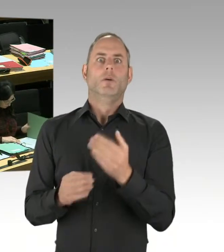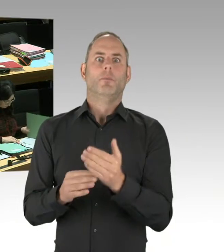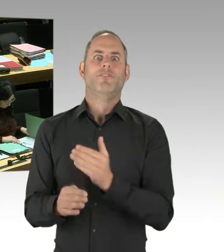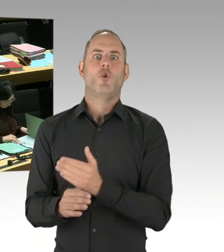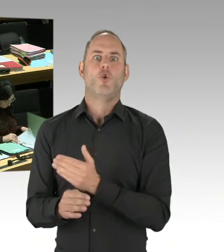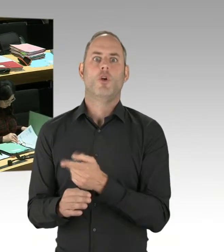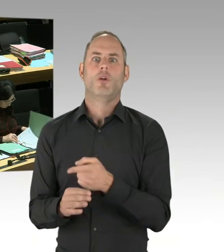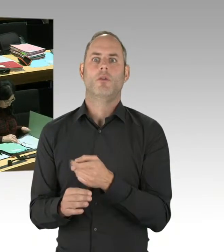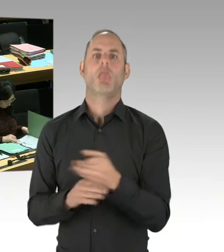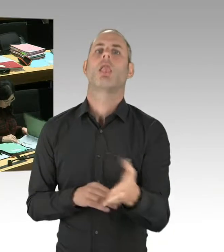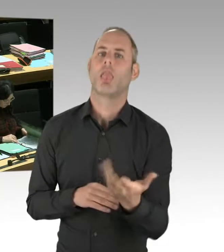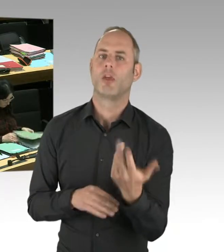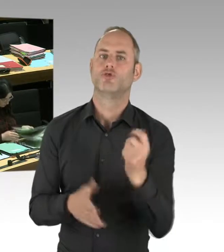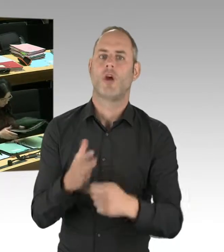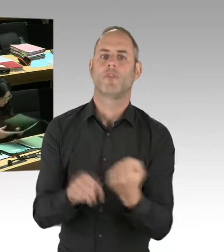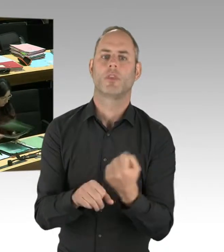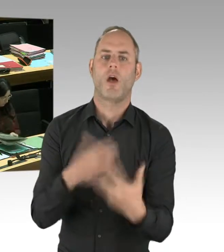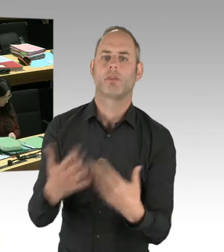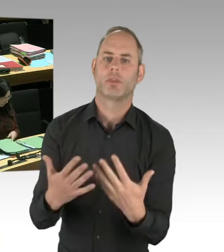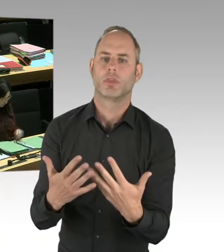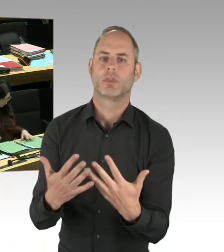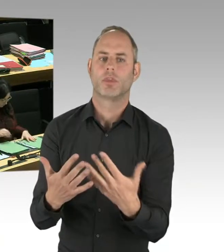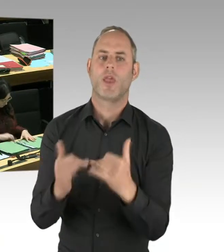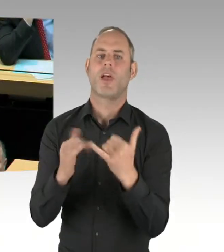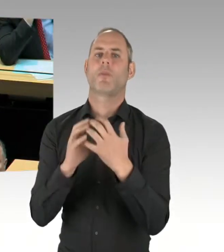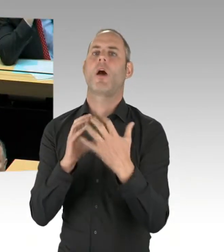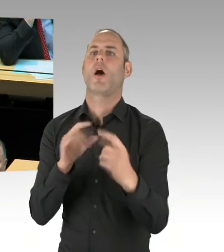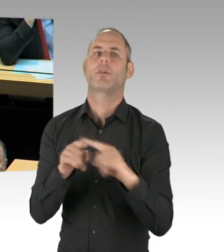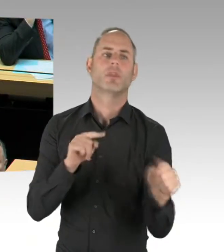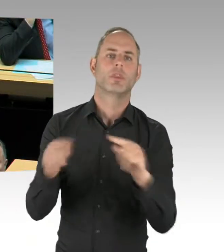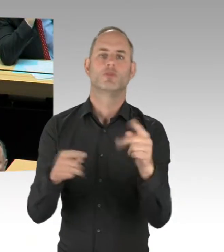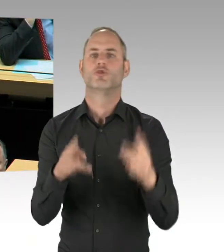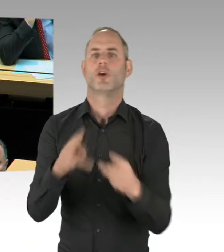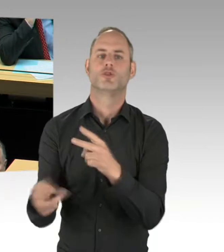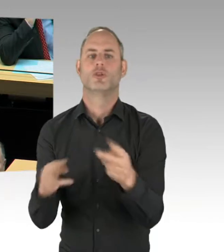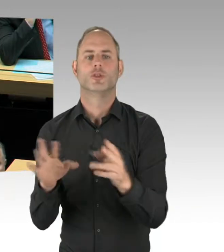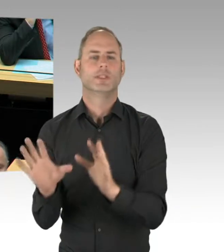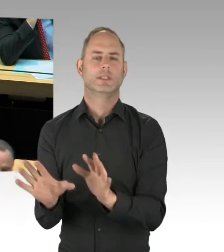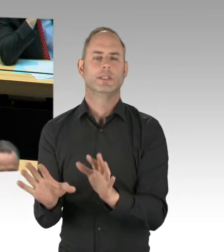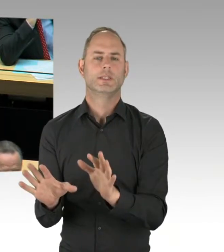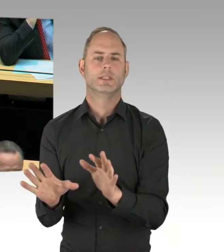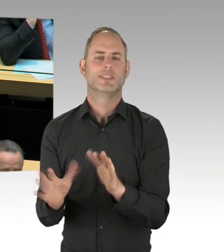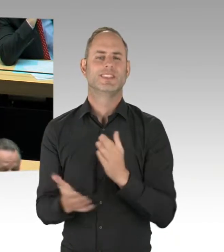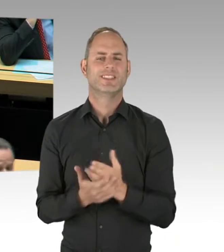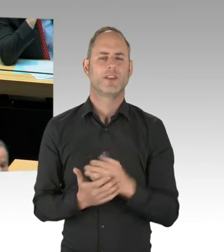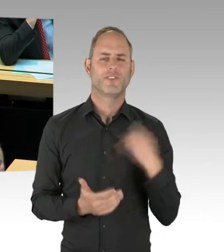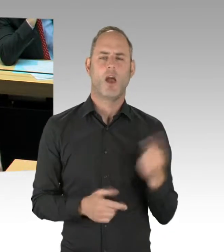die dafür sorgt, dass die Sicherheit in der Stadt erhöht wird. Vielen Dank. (Präsidium) Herr Woldeit, Sie haben die Möglichkeit der Nachfrage.